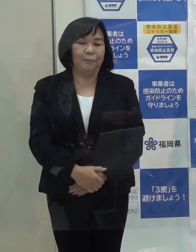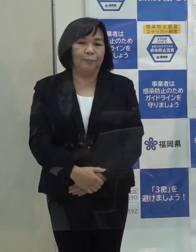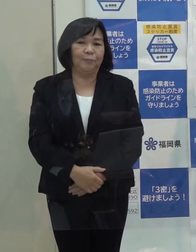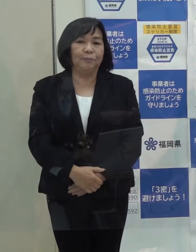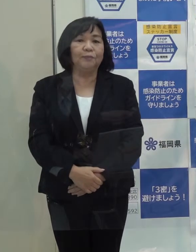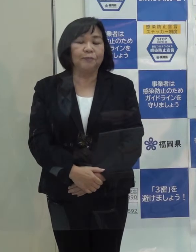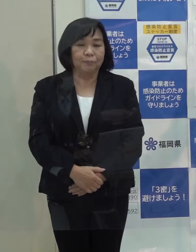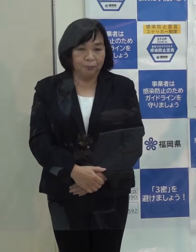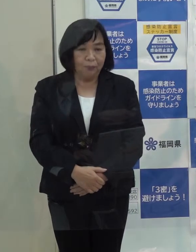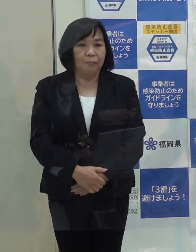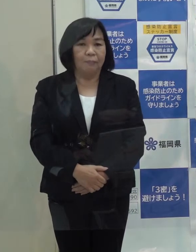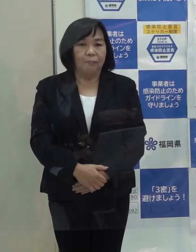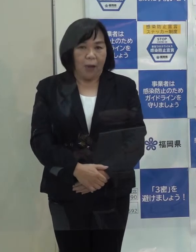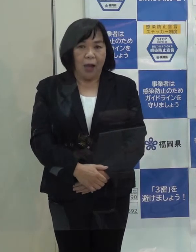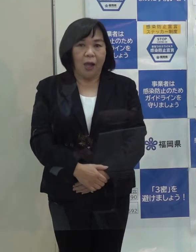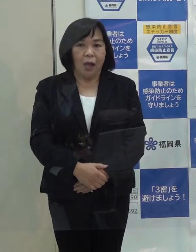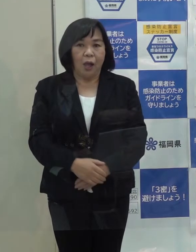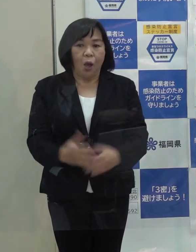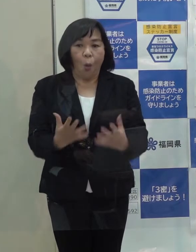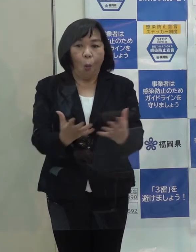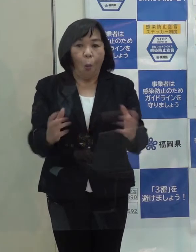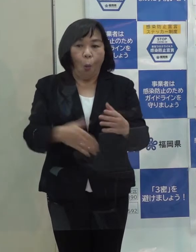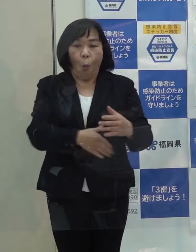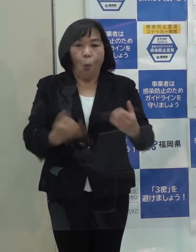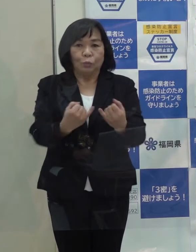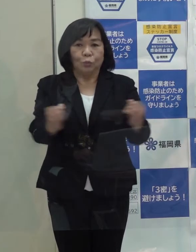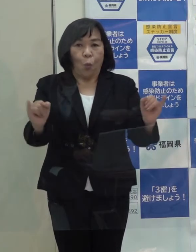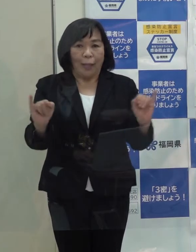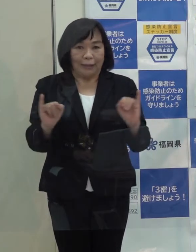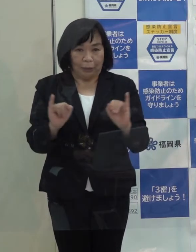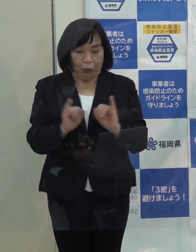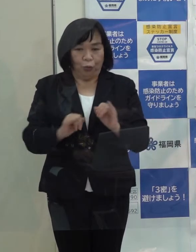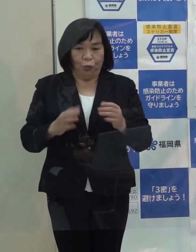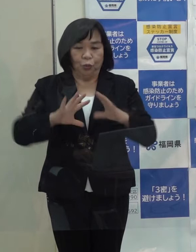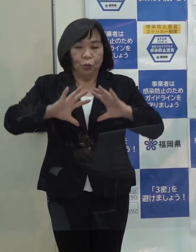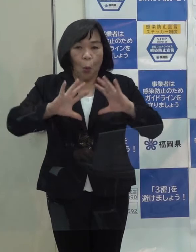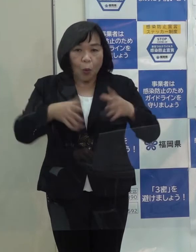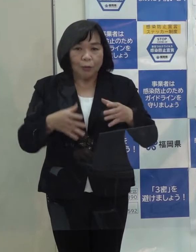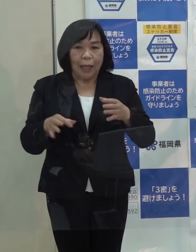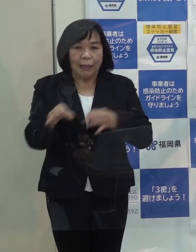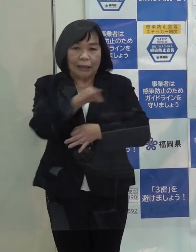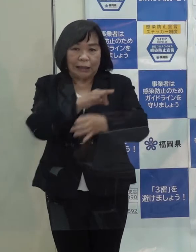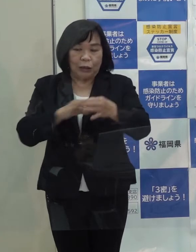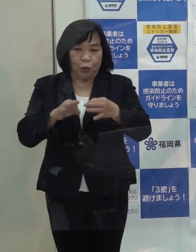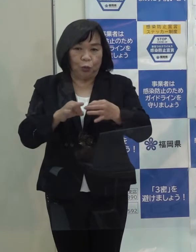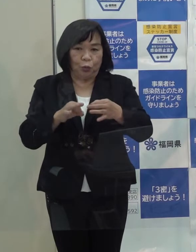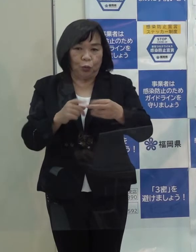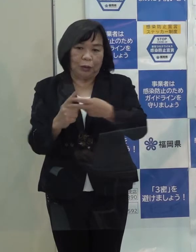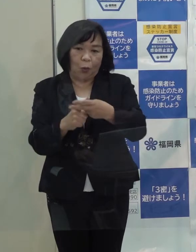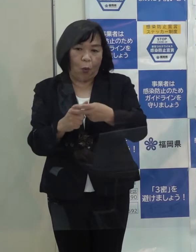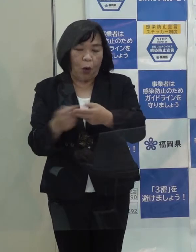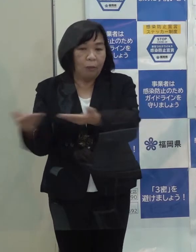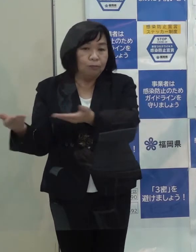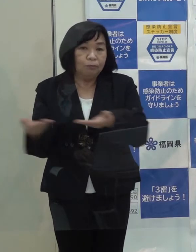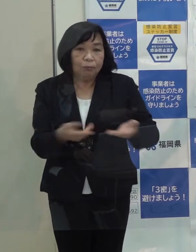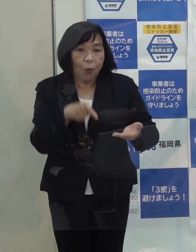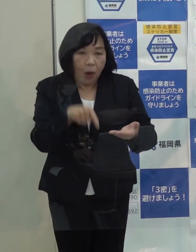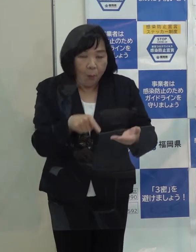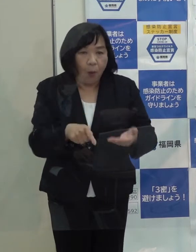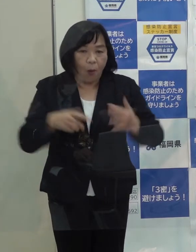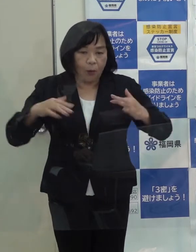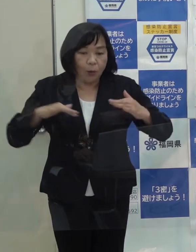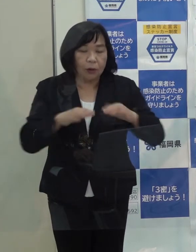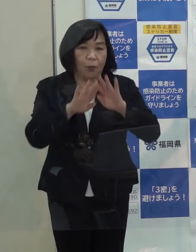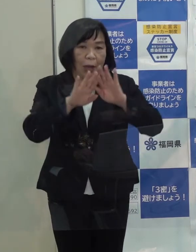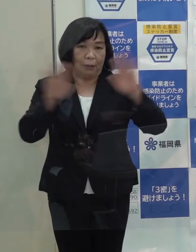また オール福岡で取り組んでいる国際金融機能の誘致の取組みも始まったところです